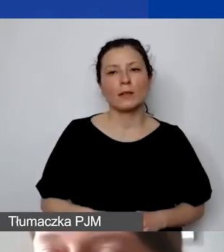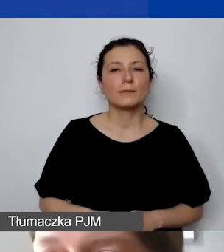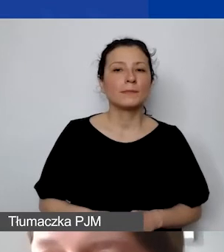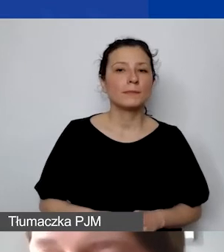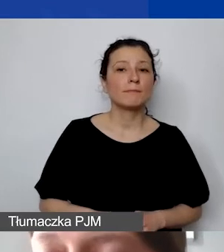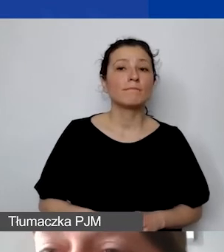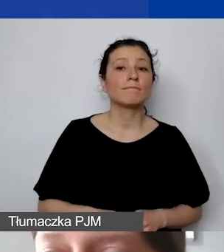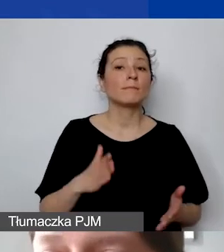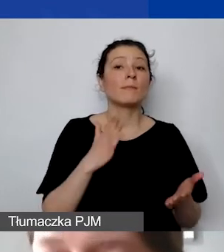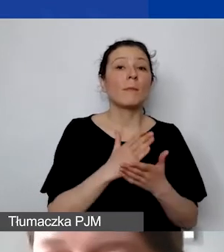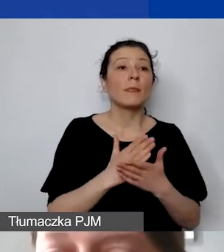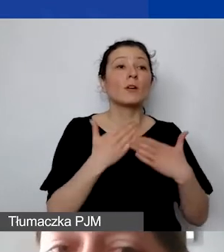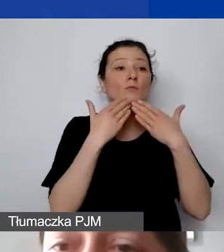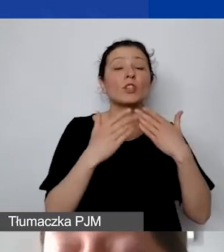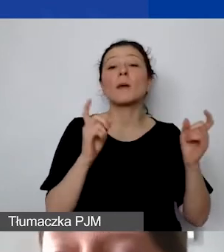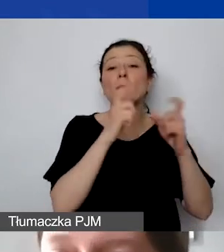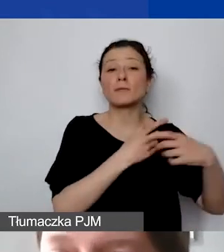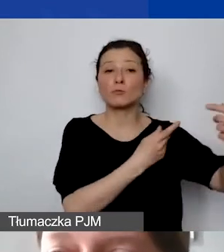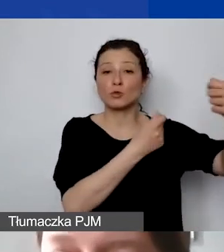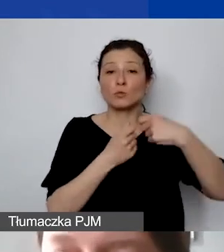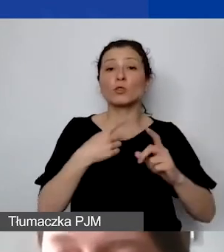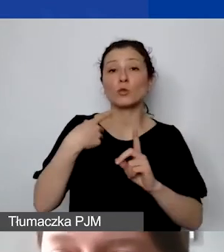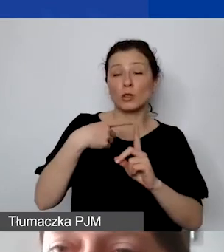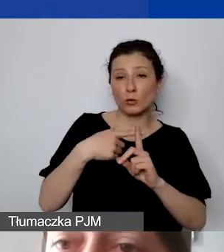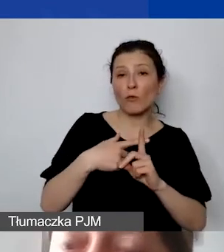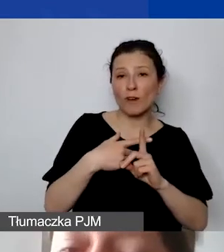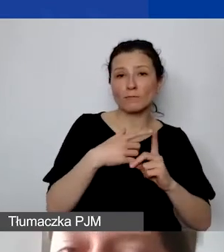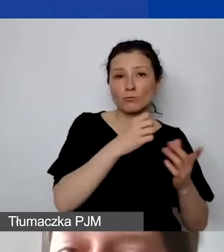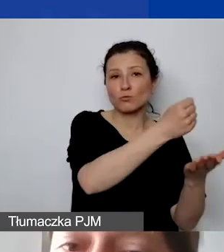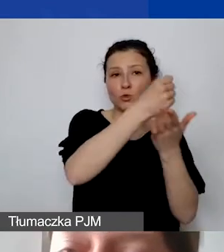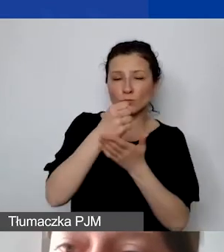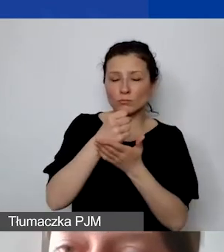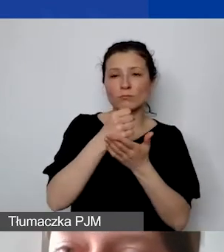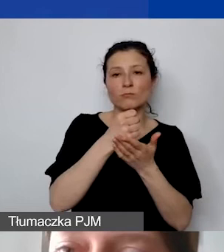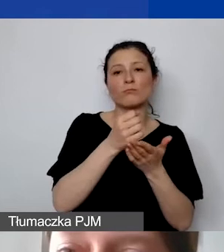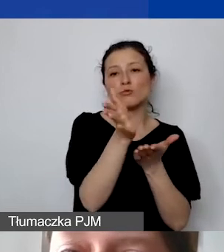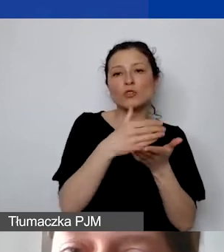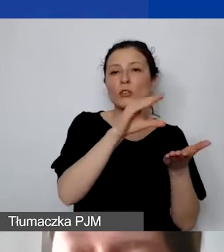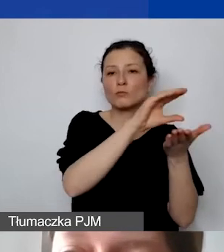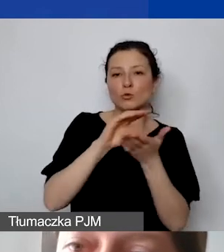ponieważ to jest dodatkowa pula środków, jest wyróżniona w budżecie. Wszystkie inne koszty związane z partnerstwem